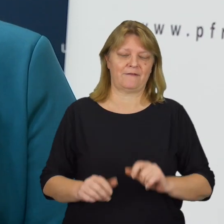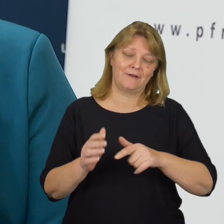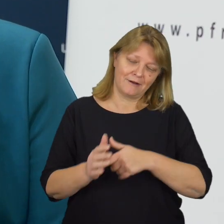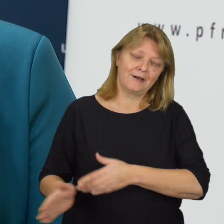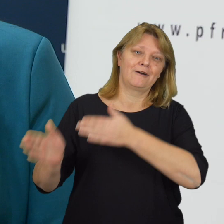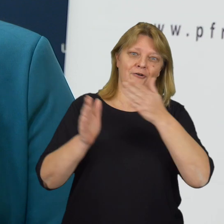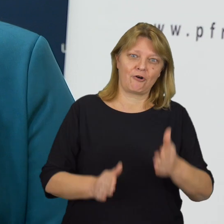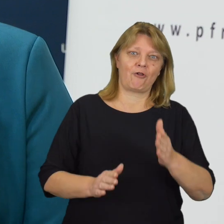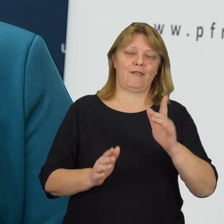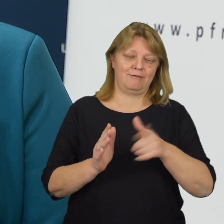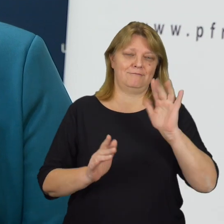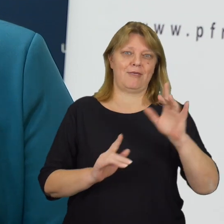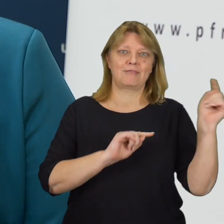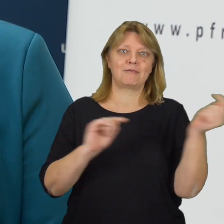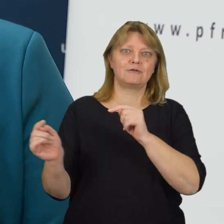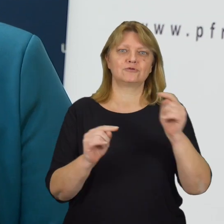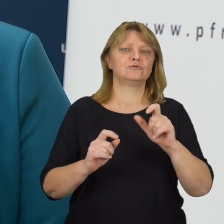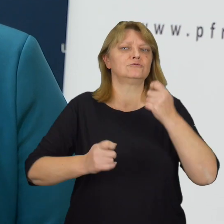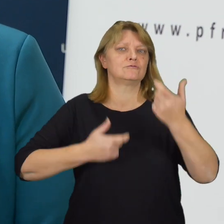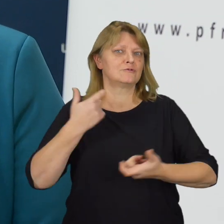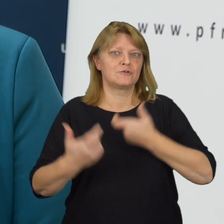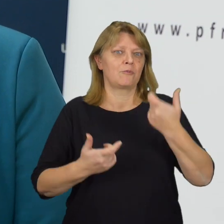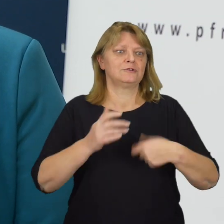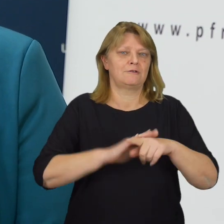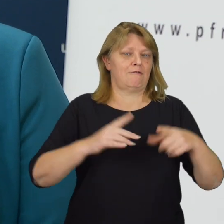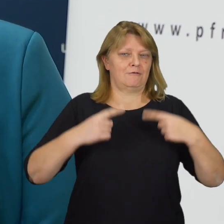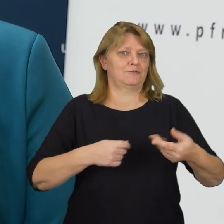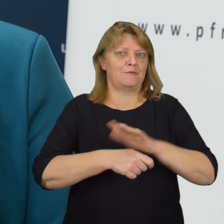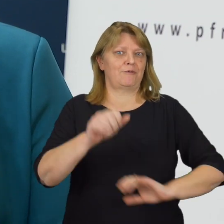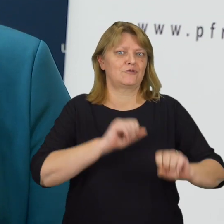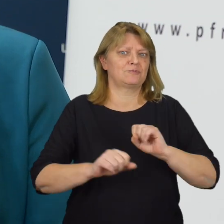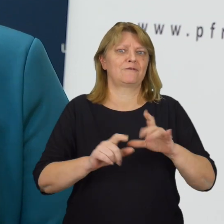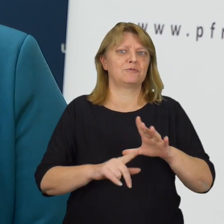Po raz kolejny chcemy dyskutować o tym, co jeszcze możemy zrobić, aby osobom z niepełnosprawnościami